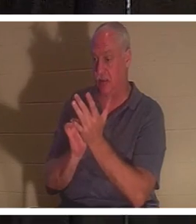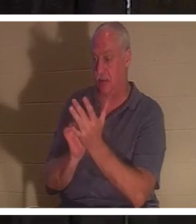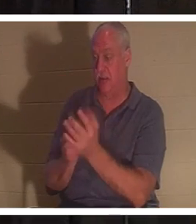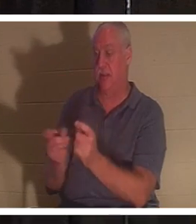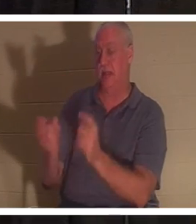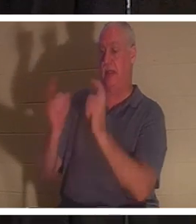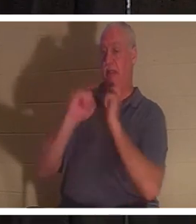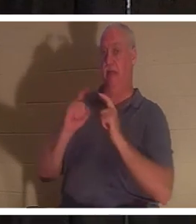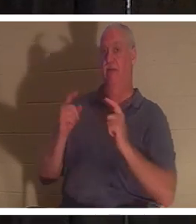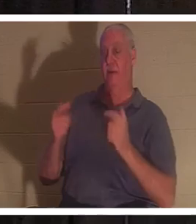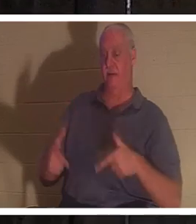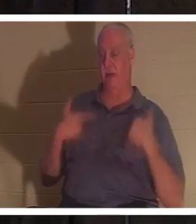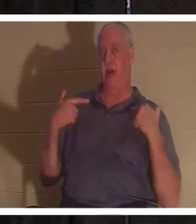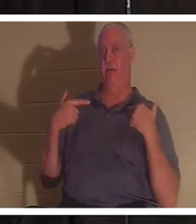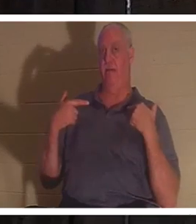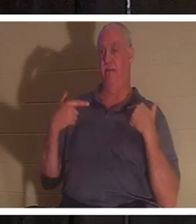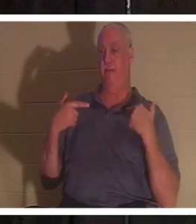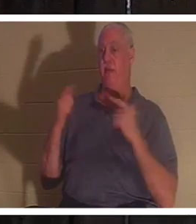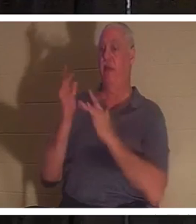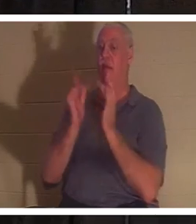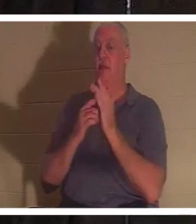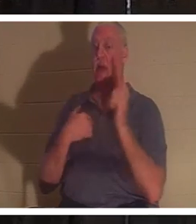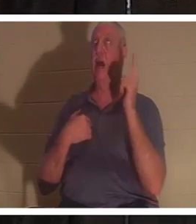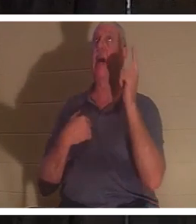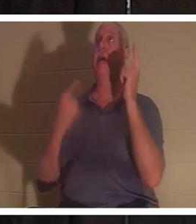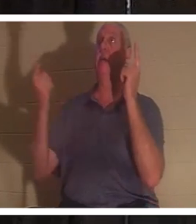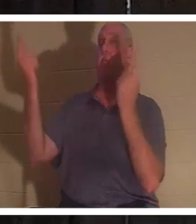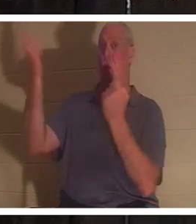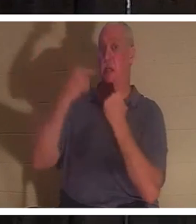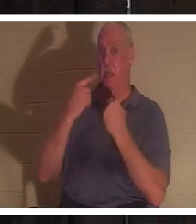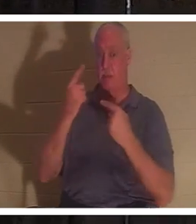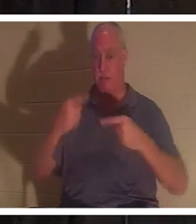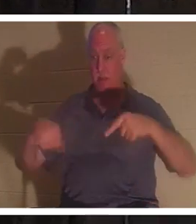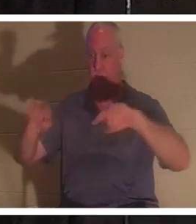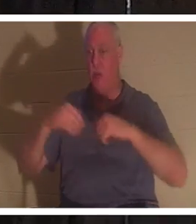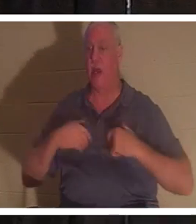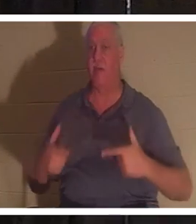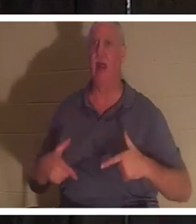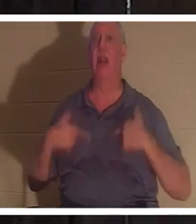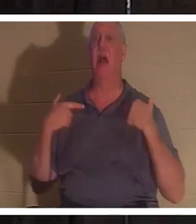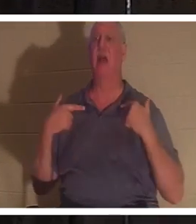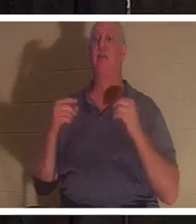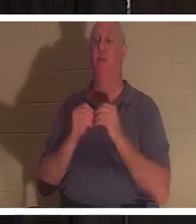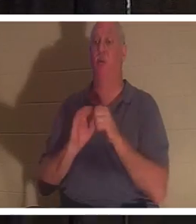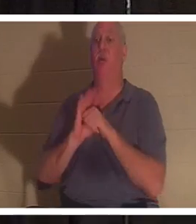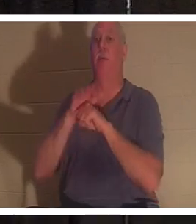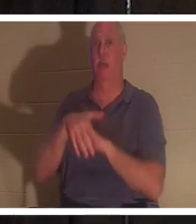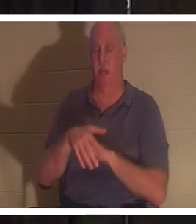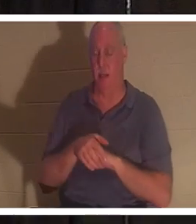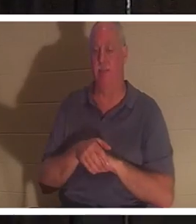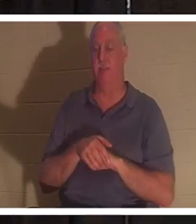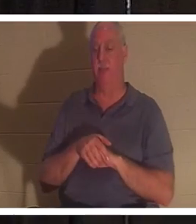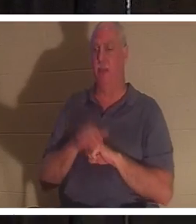イエスは、「彼らのいのちと人生がより豊かになるために、わたしは来た」と言われました。さて、もし神が